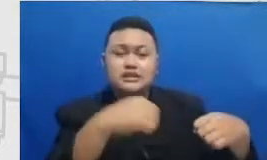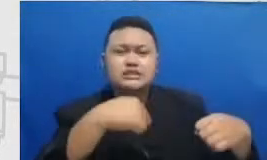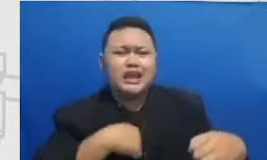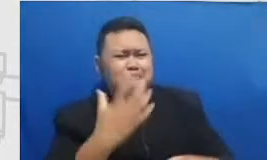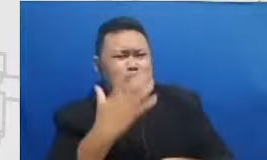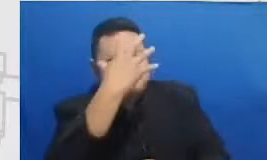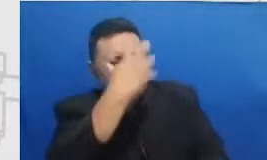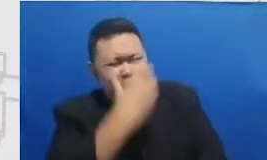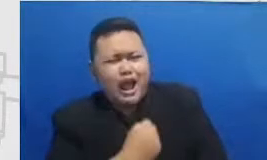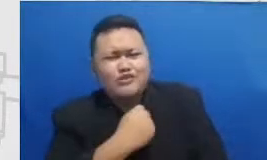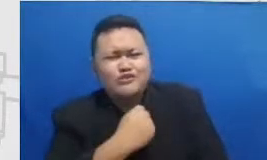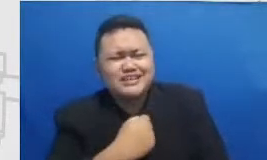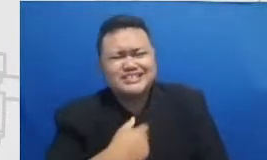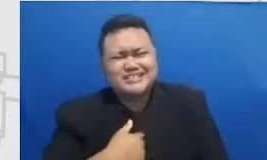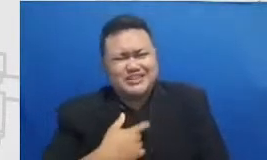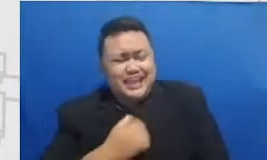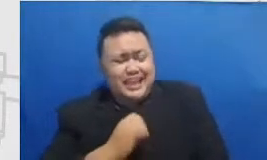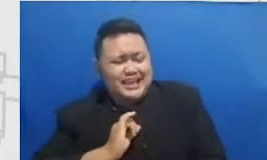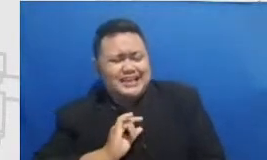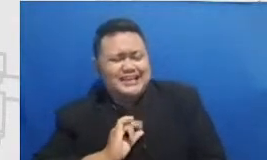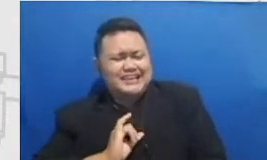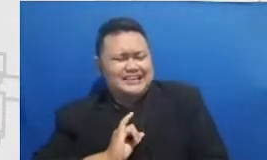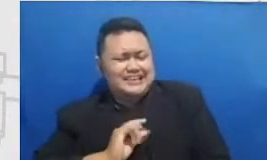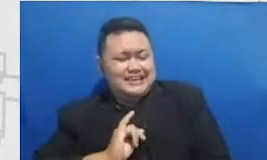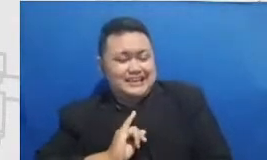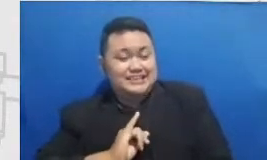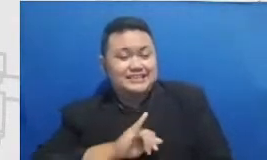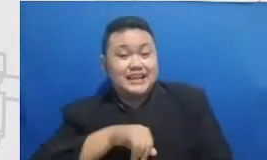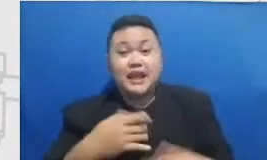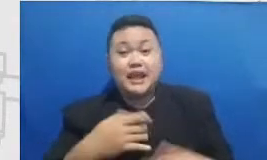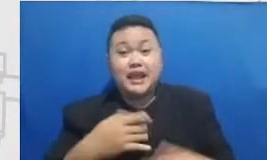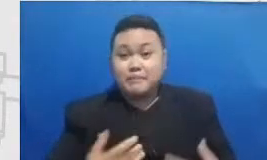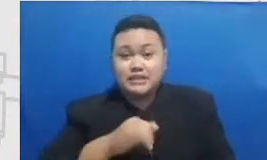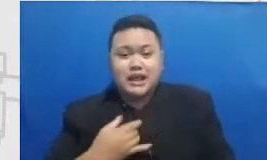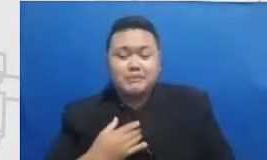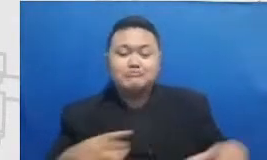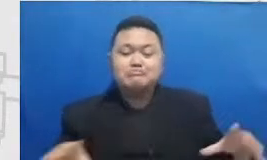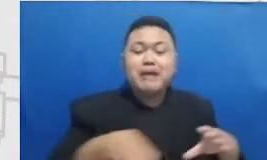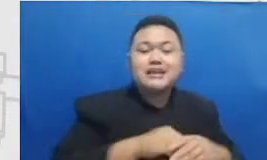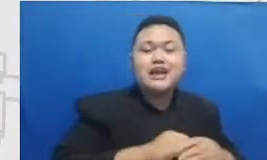sedikit Aduh iringin banget juga bisa menjadi partnerku menitip karena guru-guru itu saling